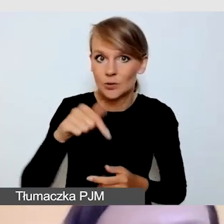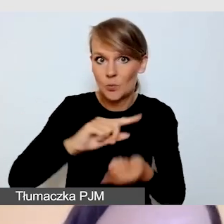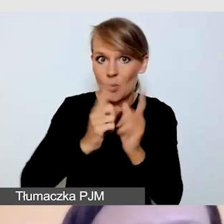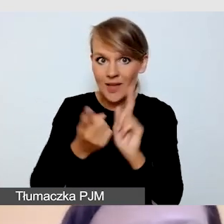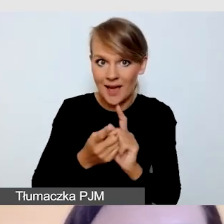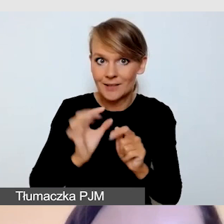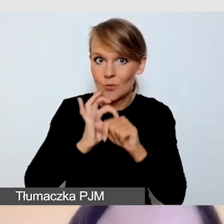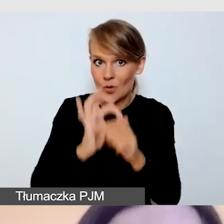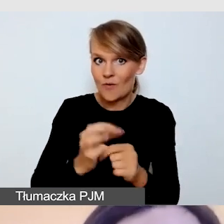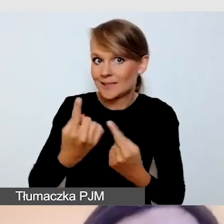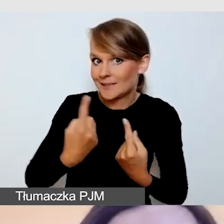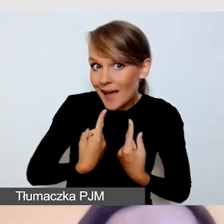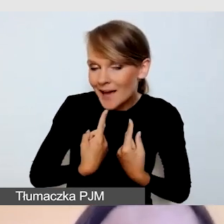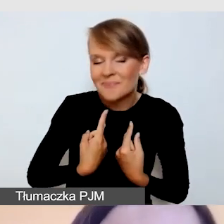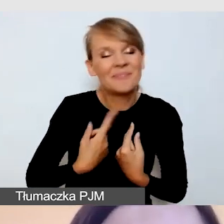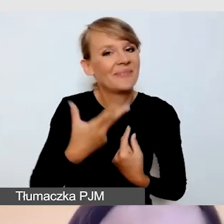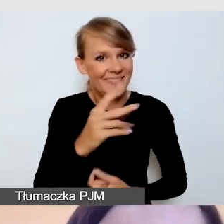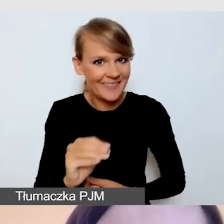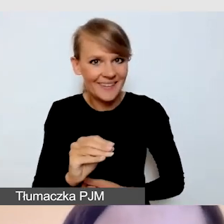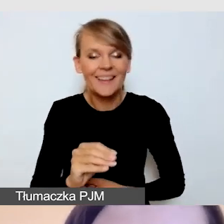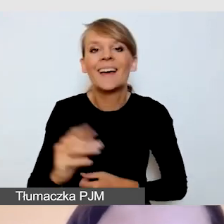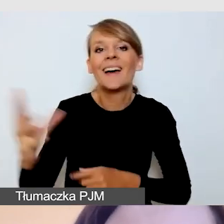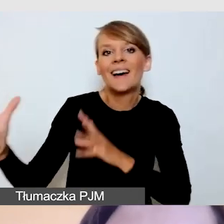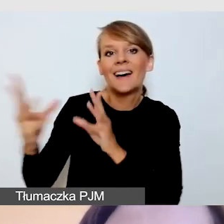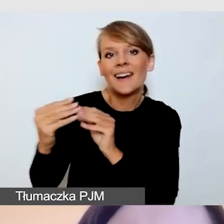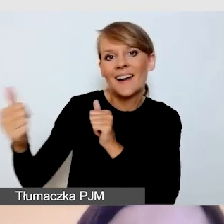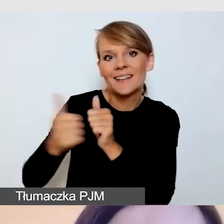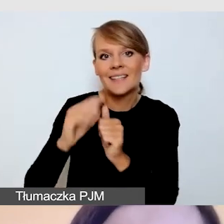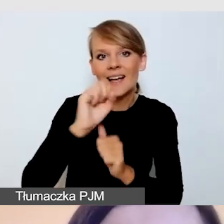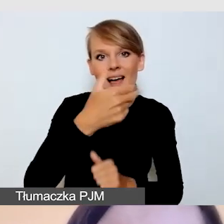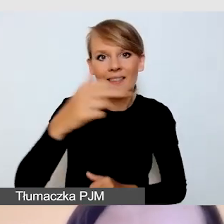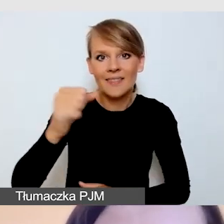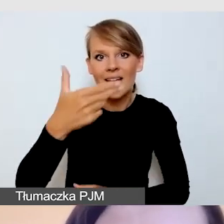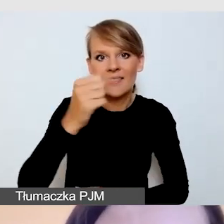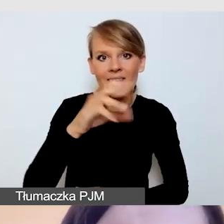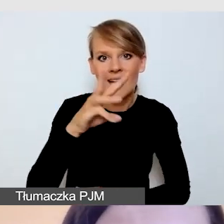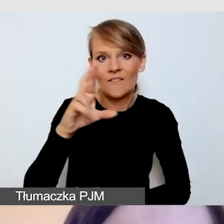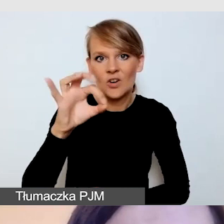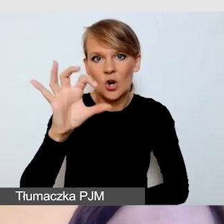będzie mi towarzyszyła Anna Nawrot z Uniwersytetu Śląskiego.